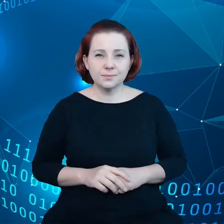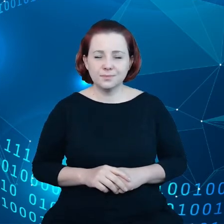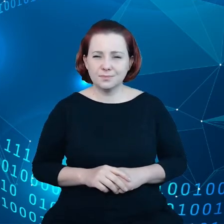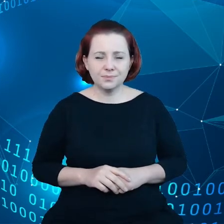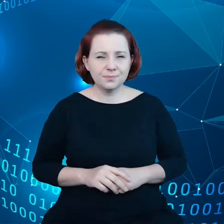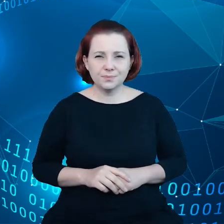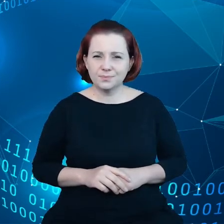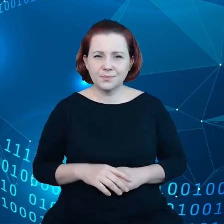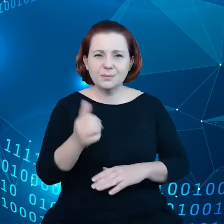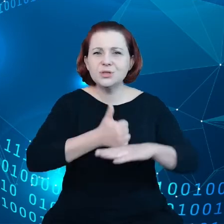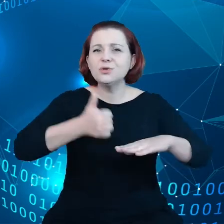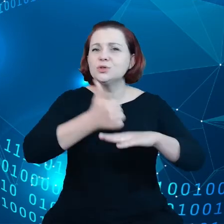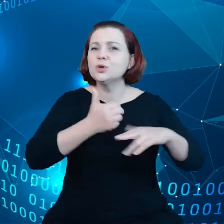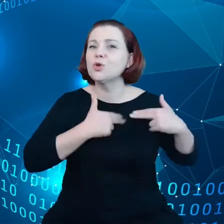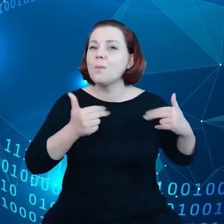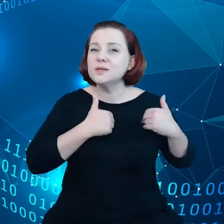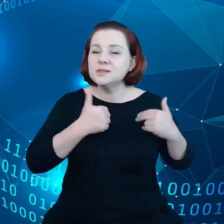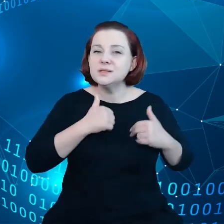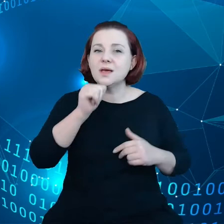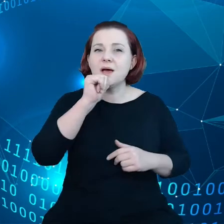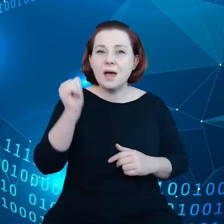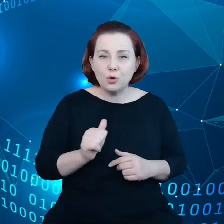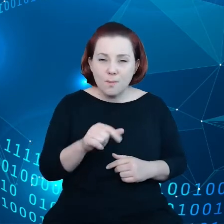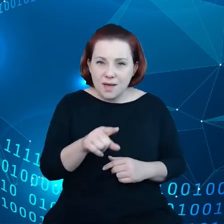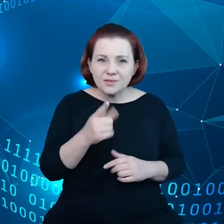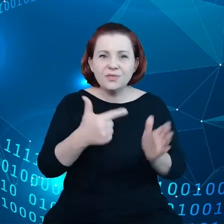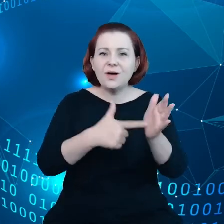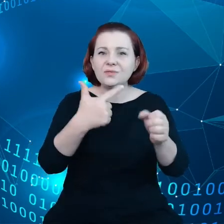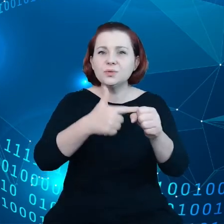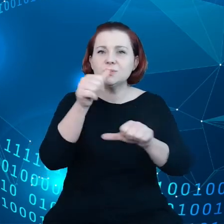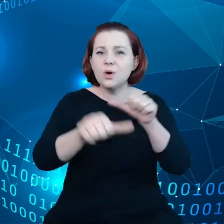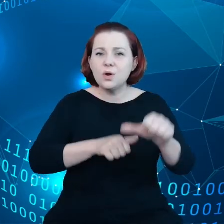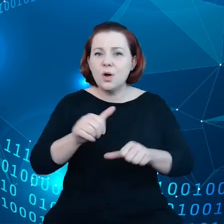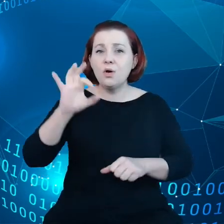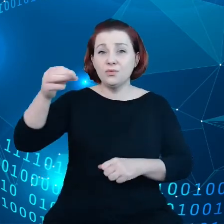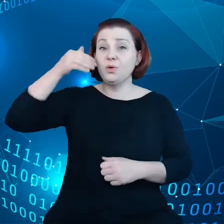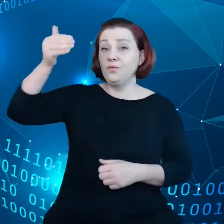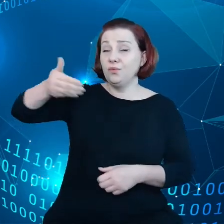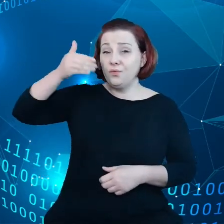W roku 2020 w swoim orędziu wskazała,